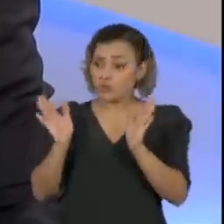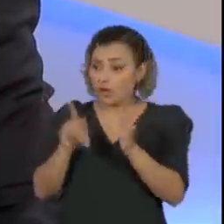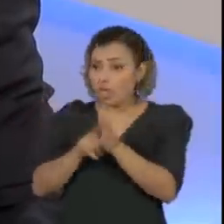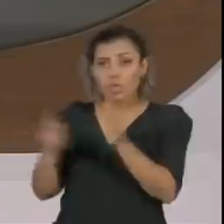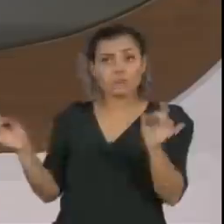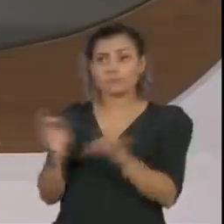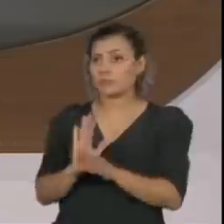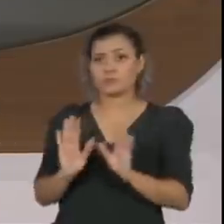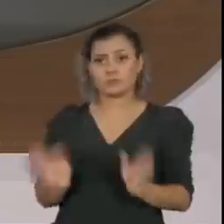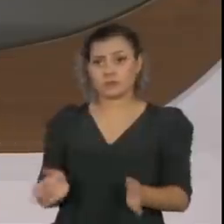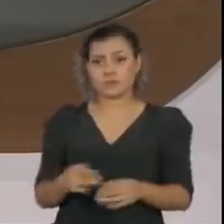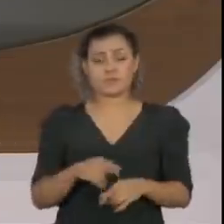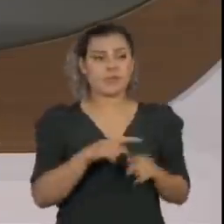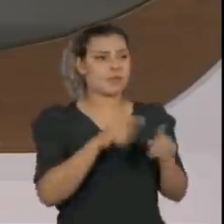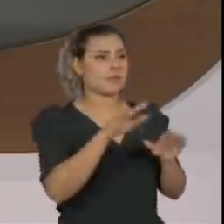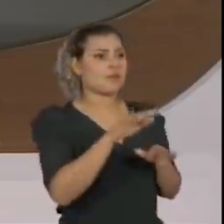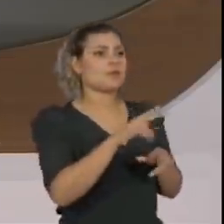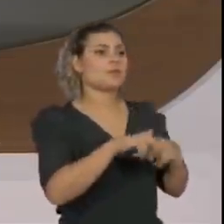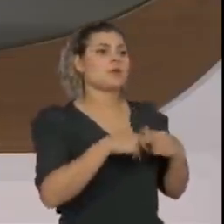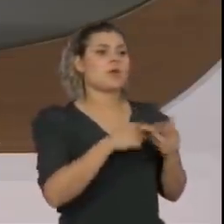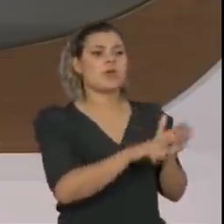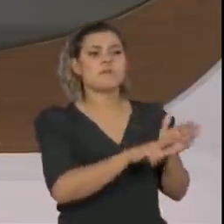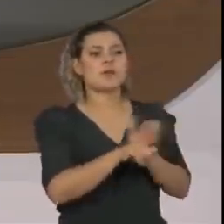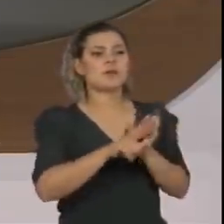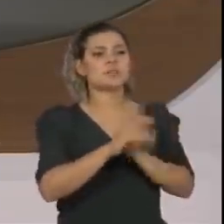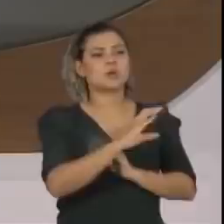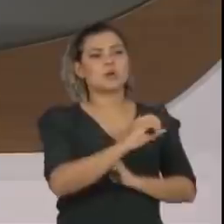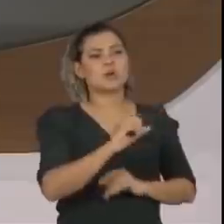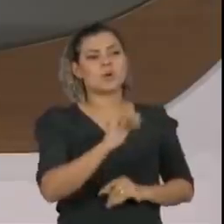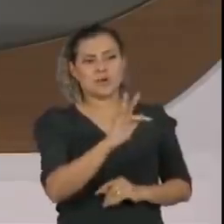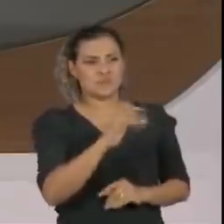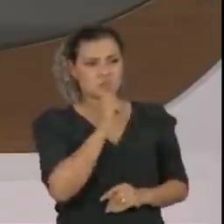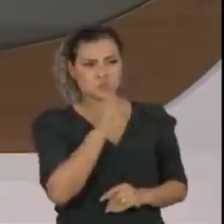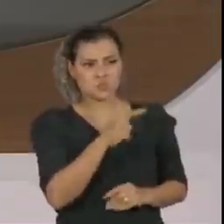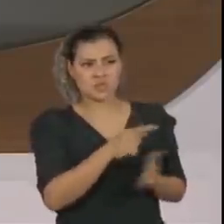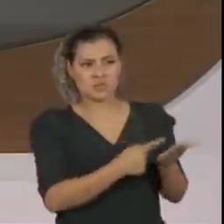Mas nessa situação da paralisação das investigações do COAF, não houve outra animosidade?